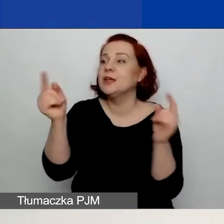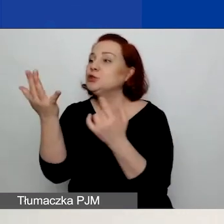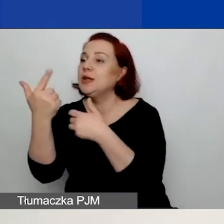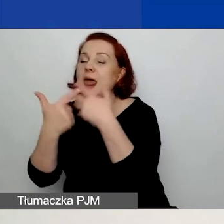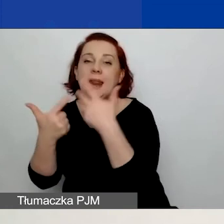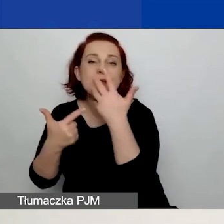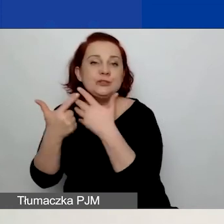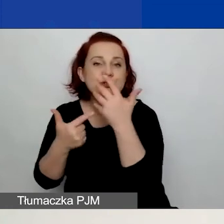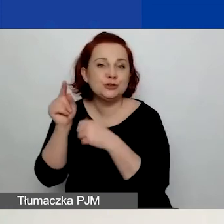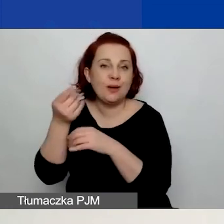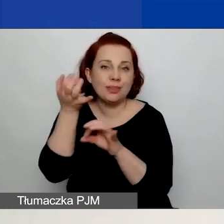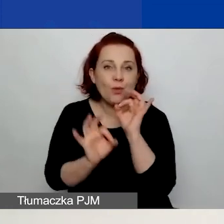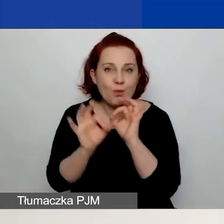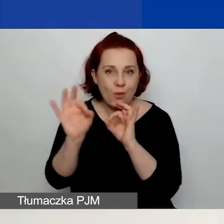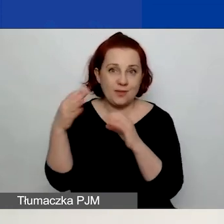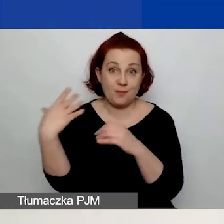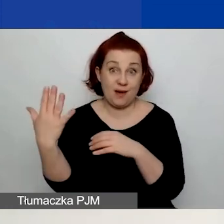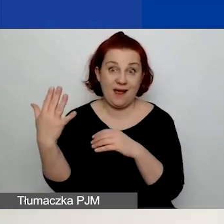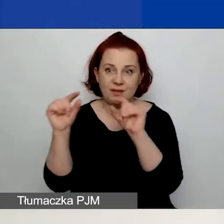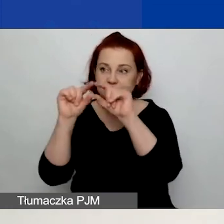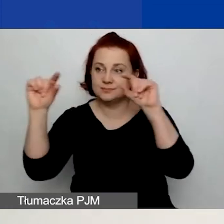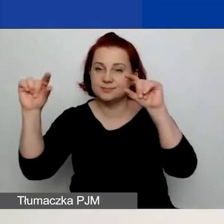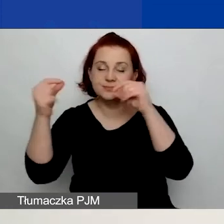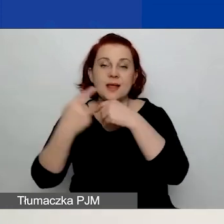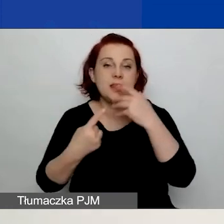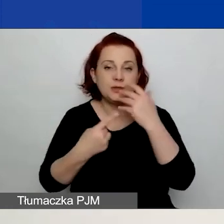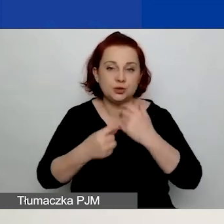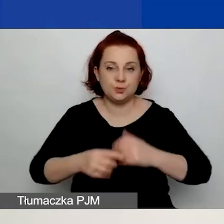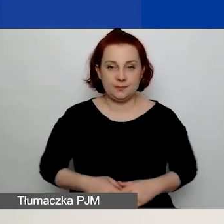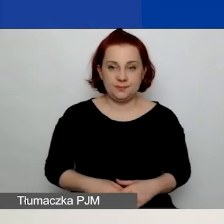w polu z prawej strony nazwy danego wskaźnika.